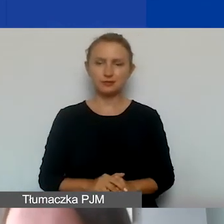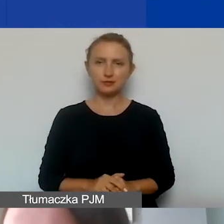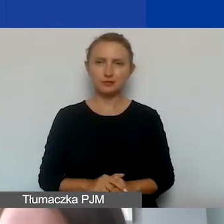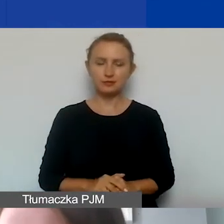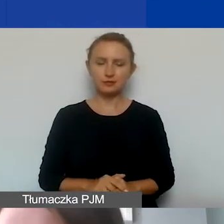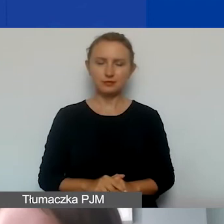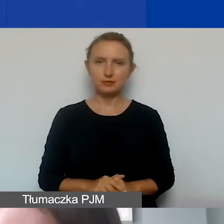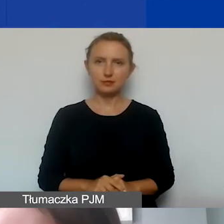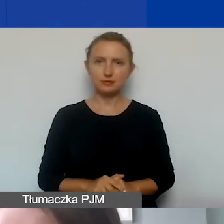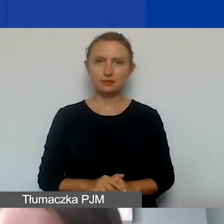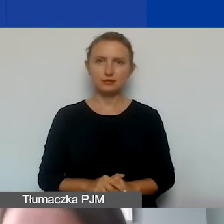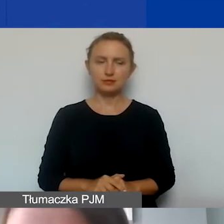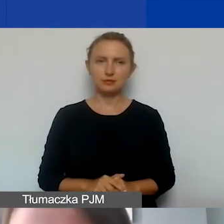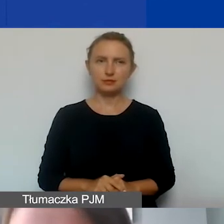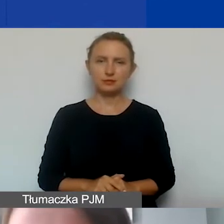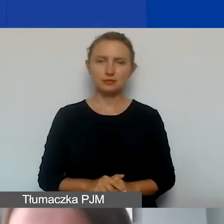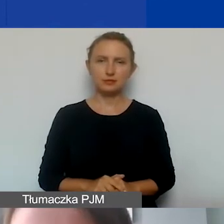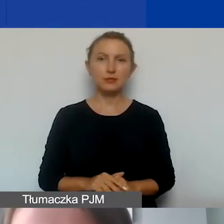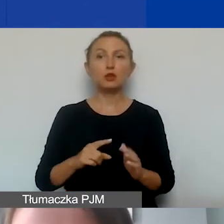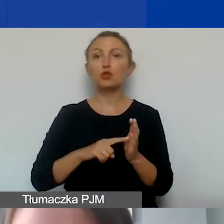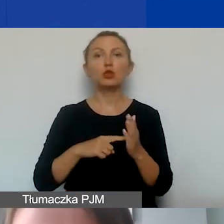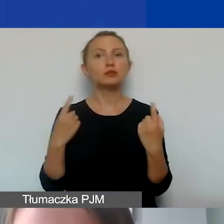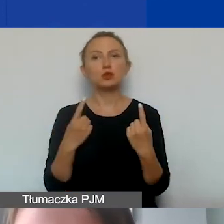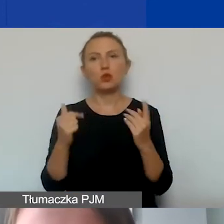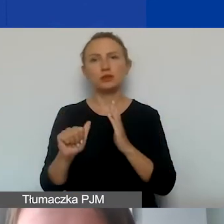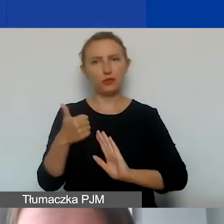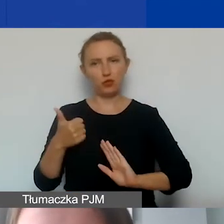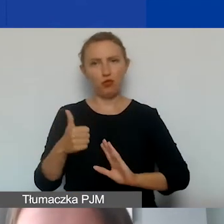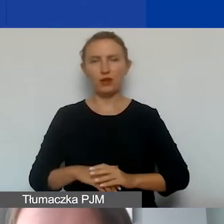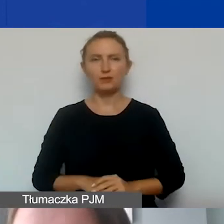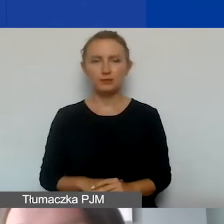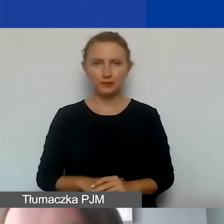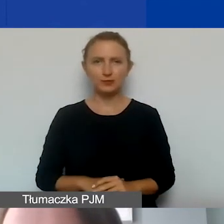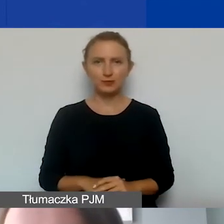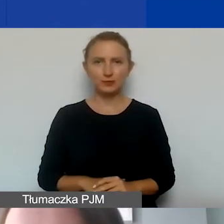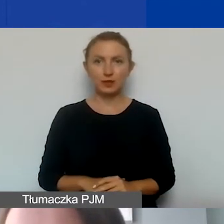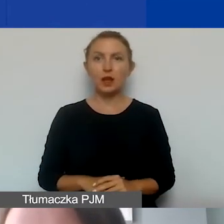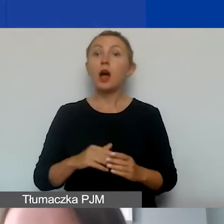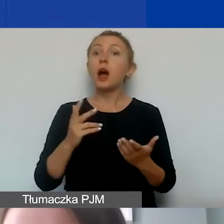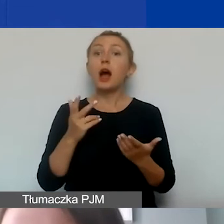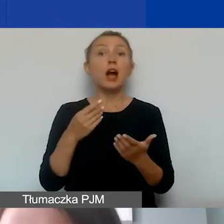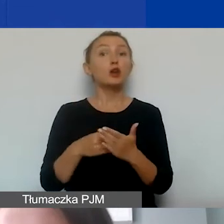Natomiast jest to sytuacja wyjątkowa. Czym zatem są koszty niekwalifikowane?